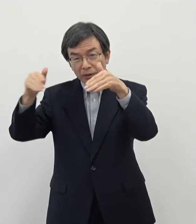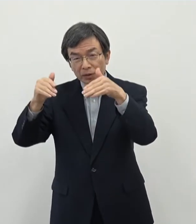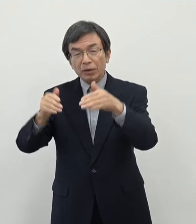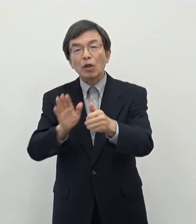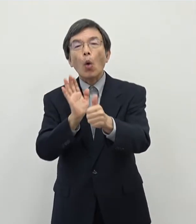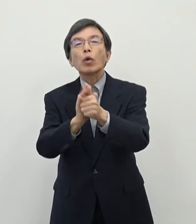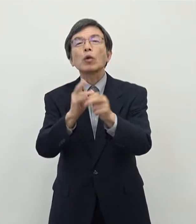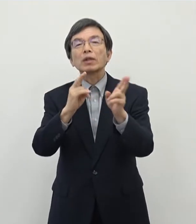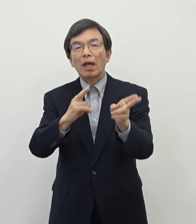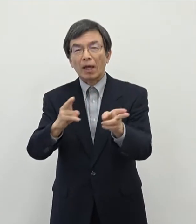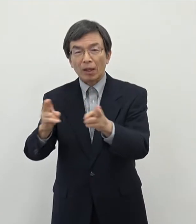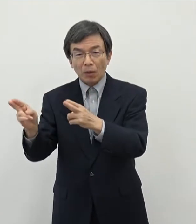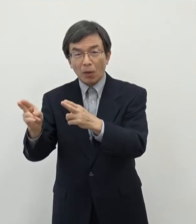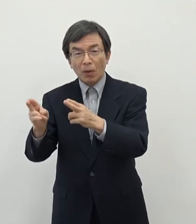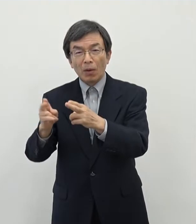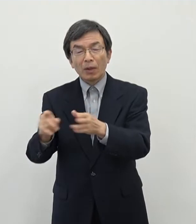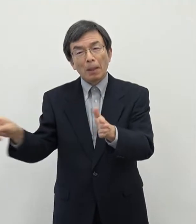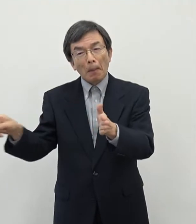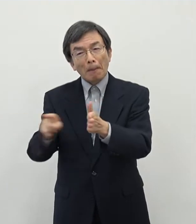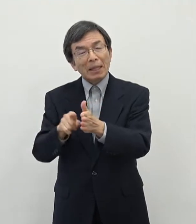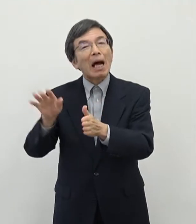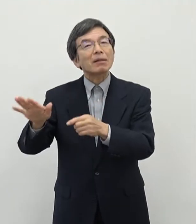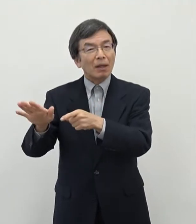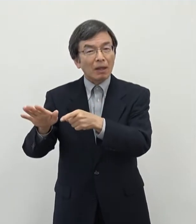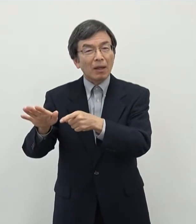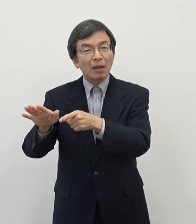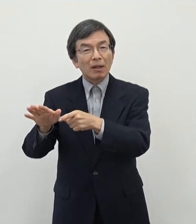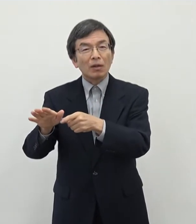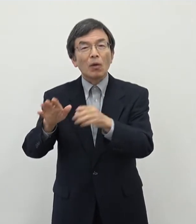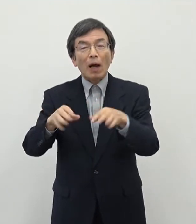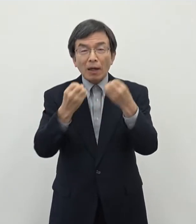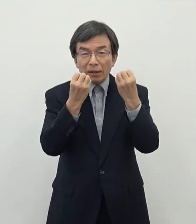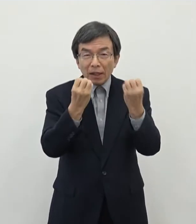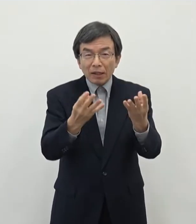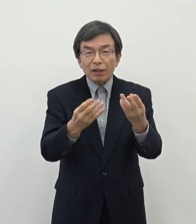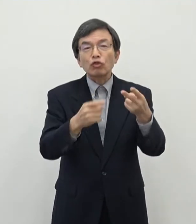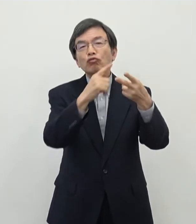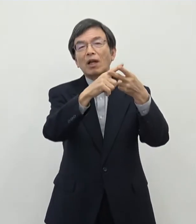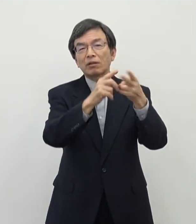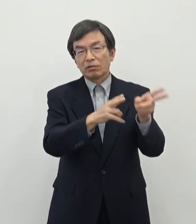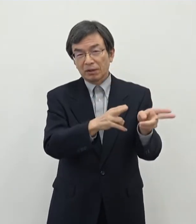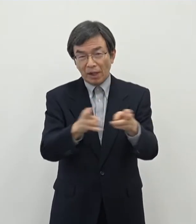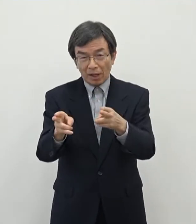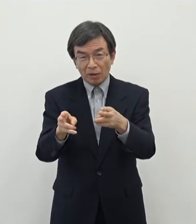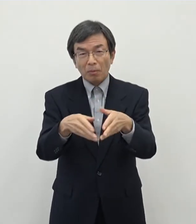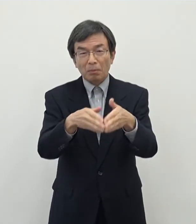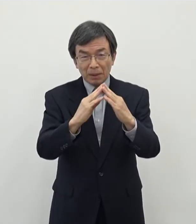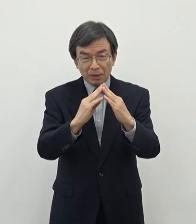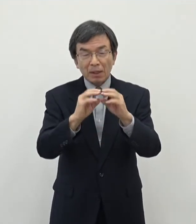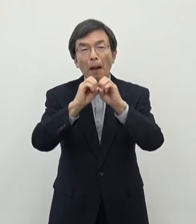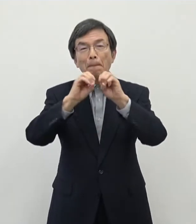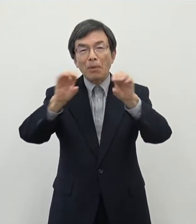先行して取り組んでおりますけれども 今回新たにですね二つの制度 を設けましたので発表させていただきます